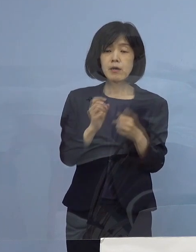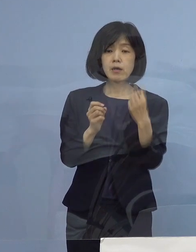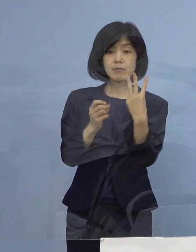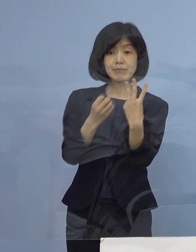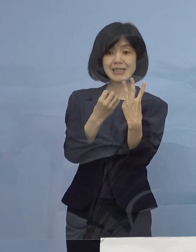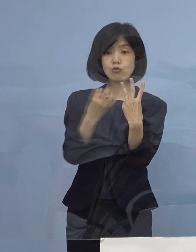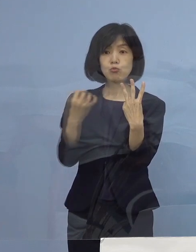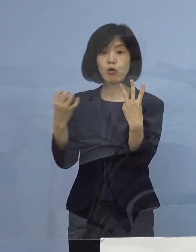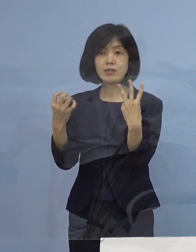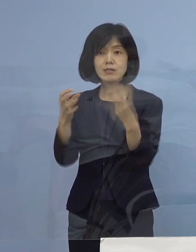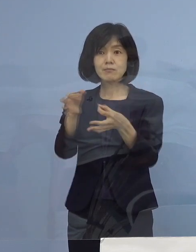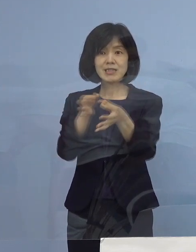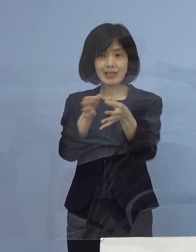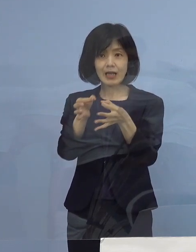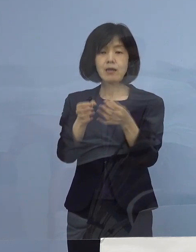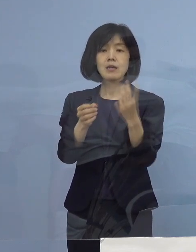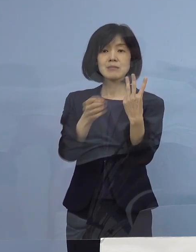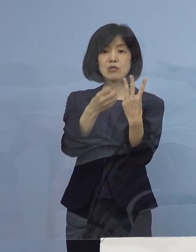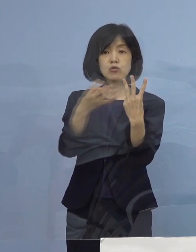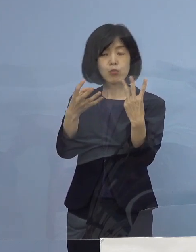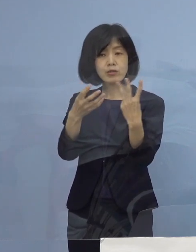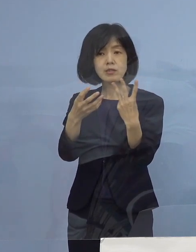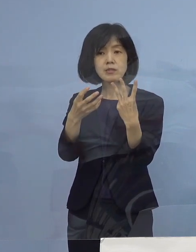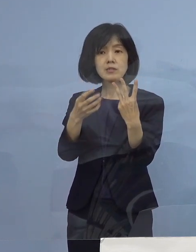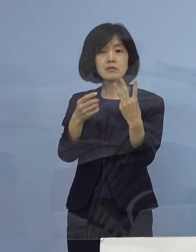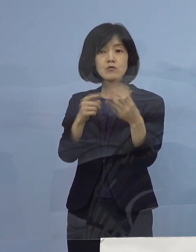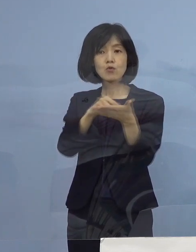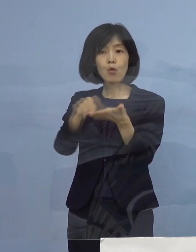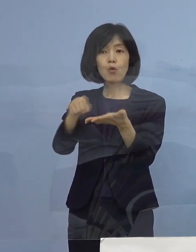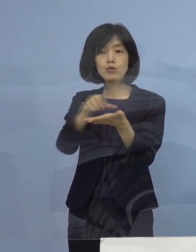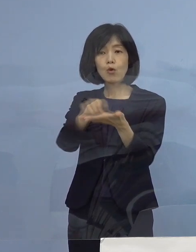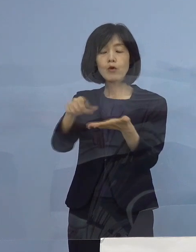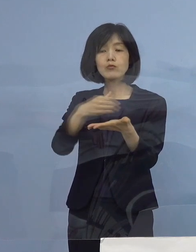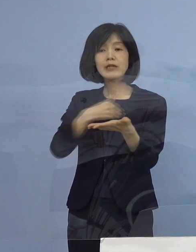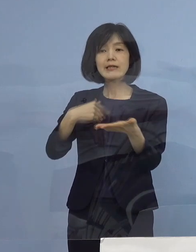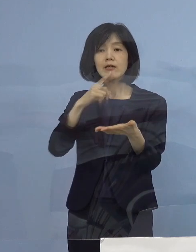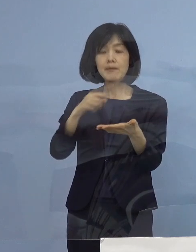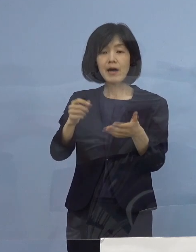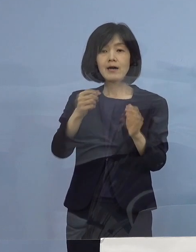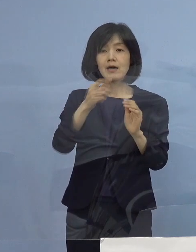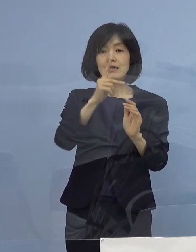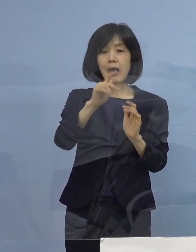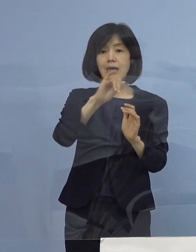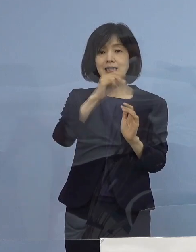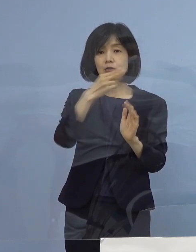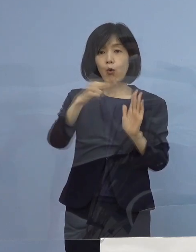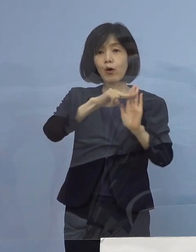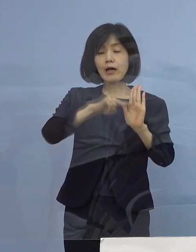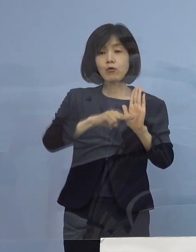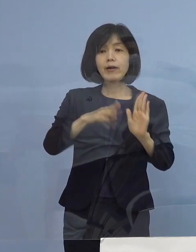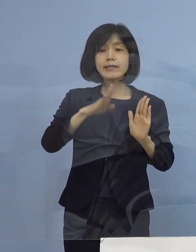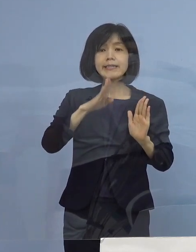特に この三ッ星にチャレンジできるのは 「ガイドライン実践店」全県下で5,000店舗